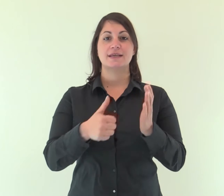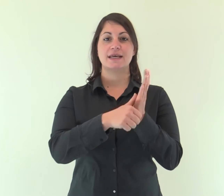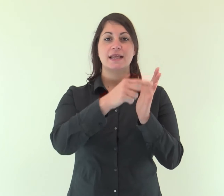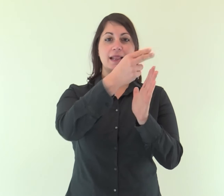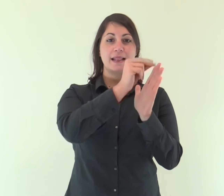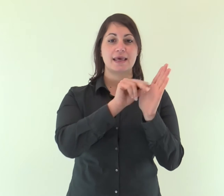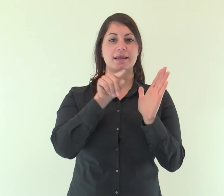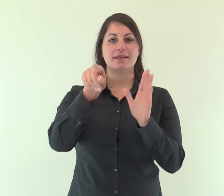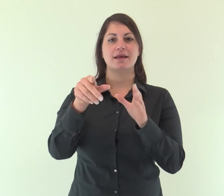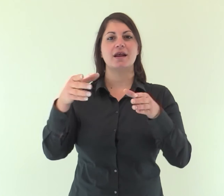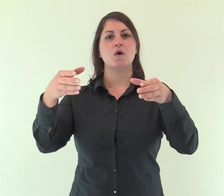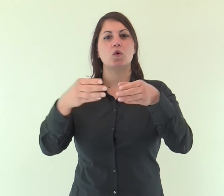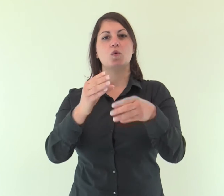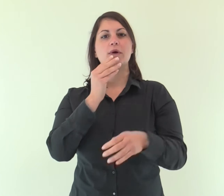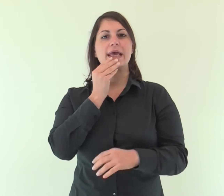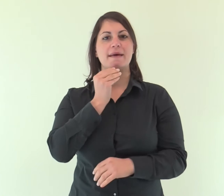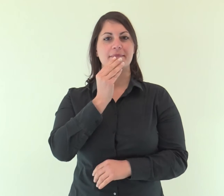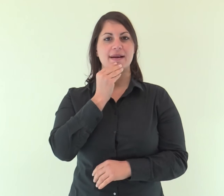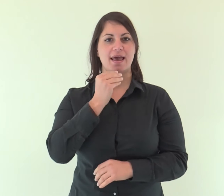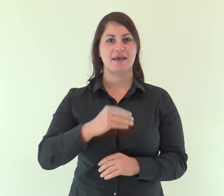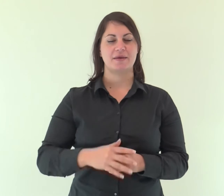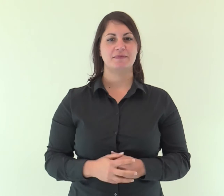Dalla lettera agli Ebrei